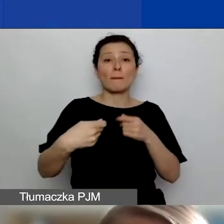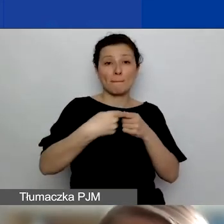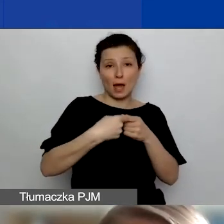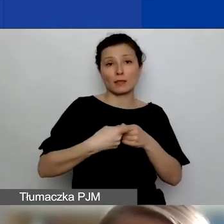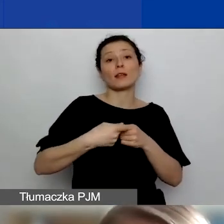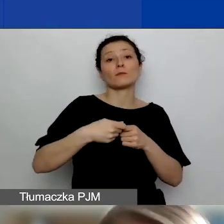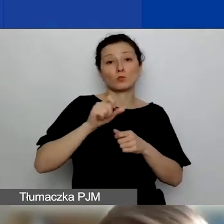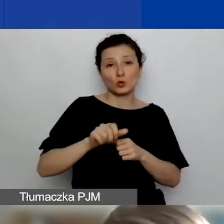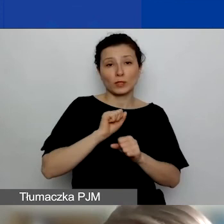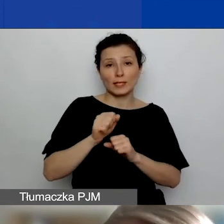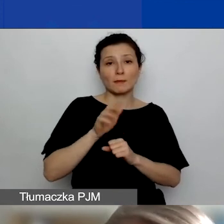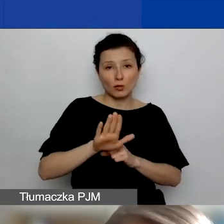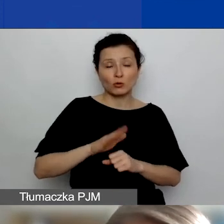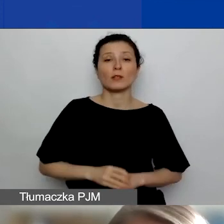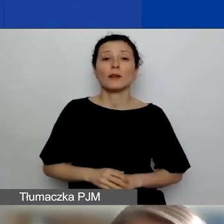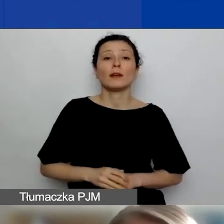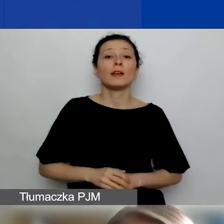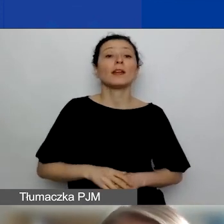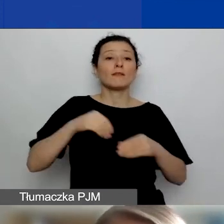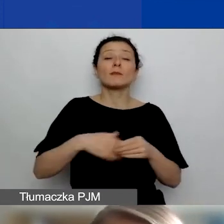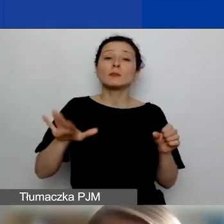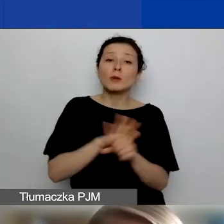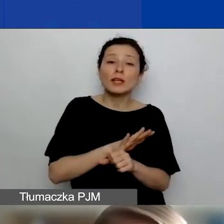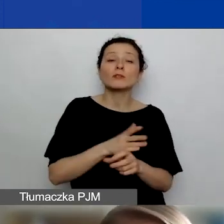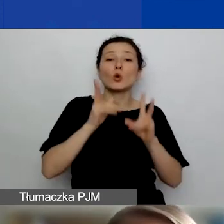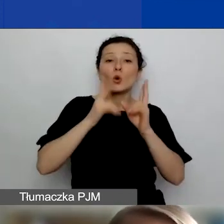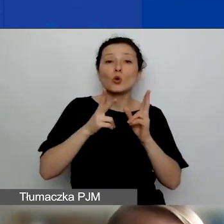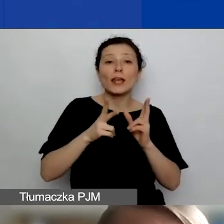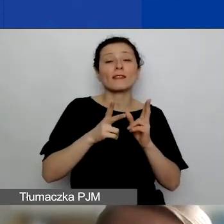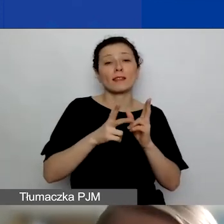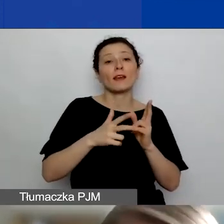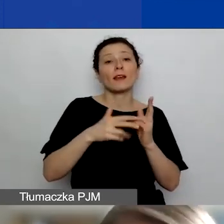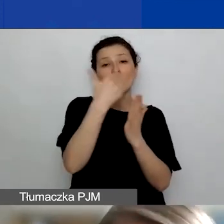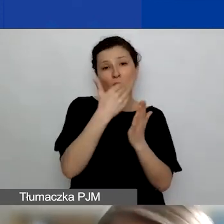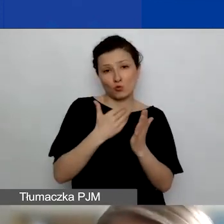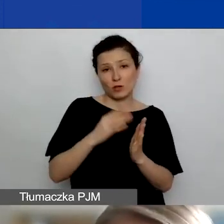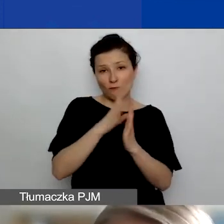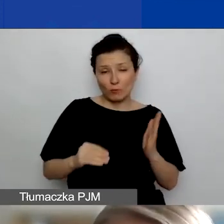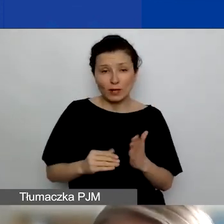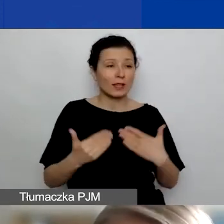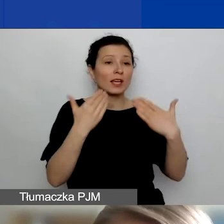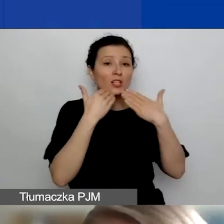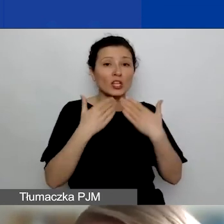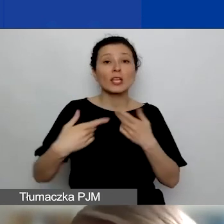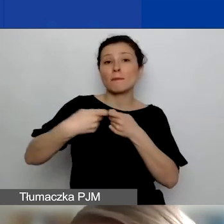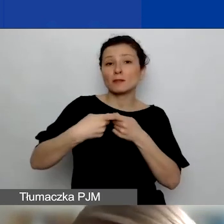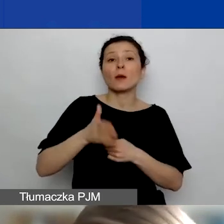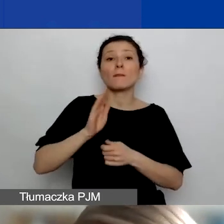Wtedy spełniając określone formalności, o których zaraz będę mówić, będziecie mogli za takie partnerstwa dostać dodatkowe punkty